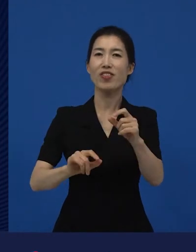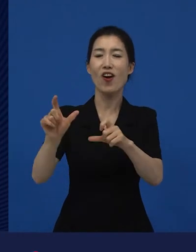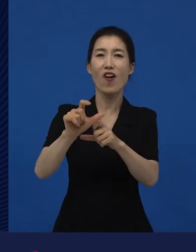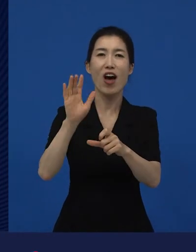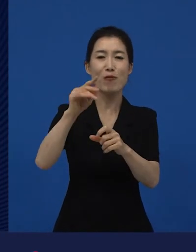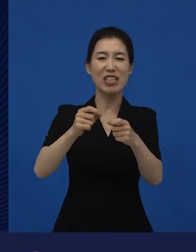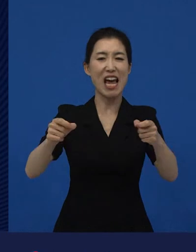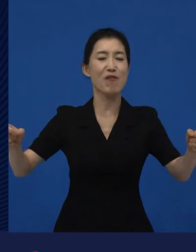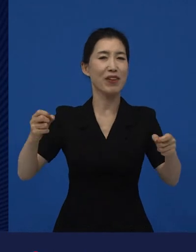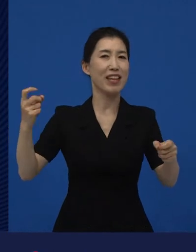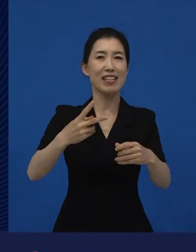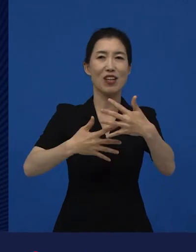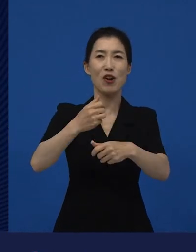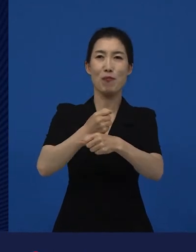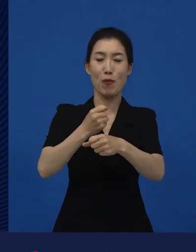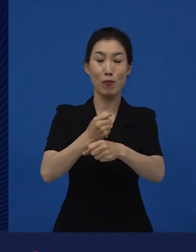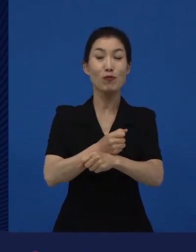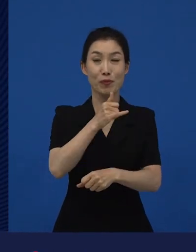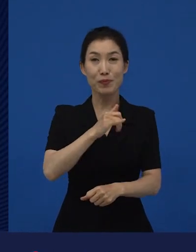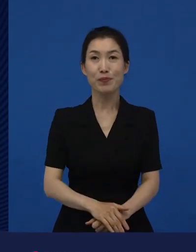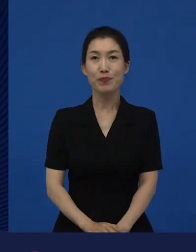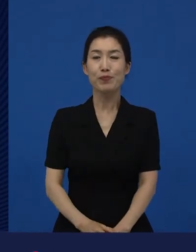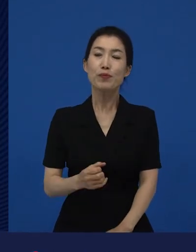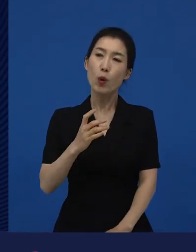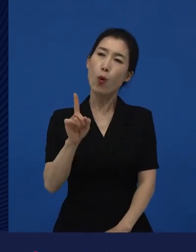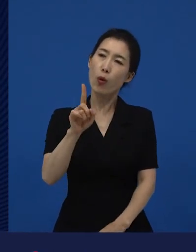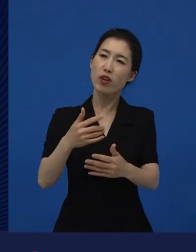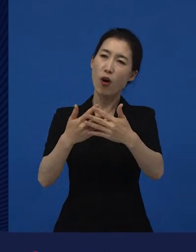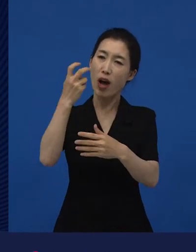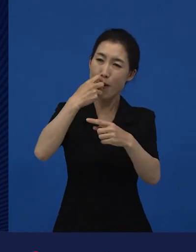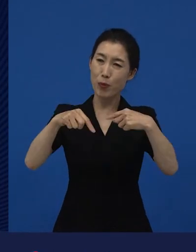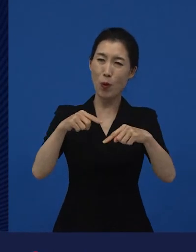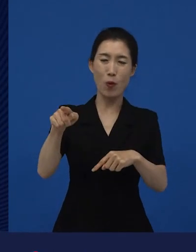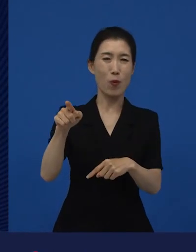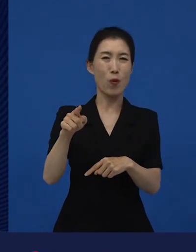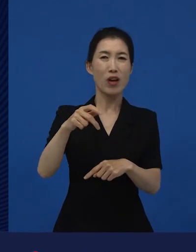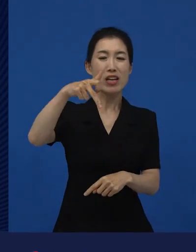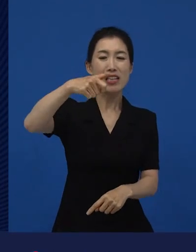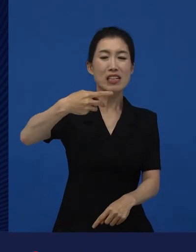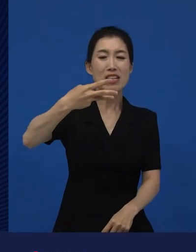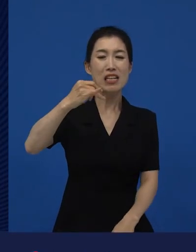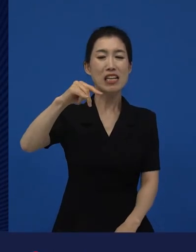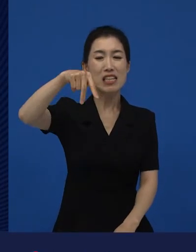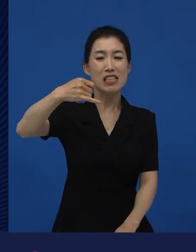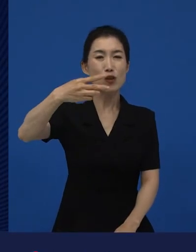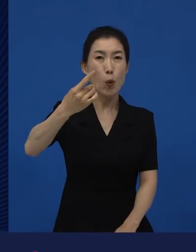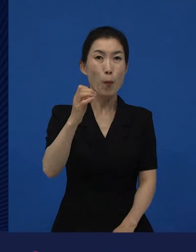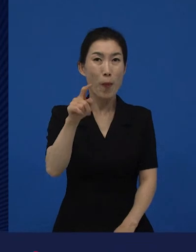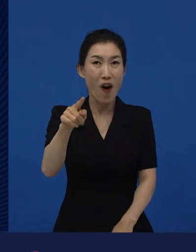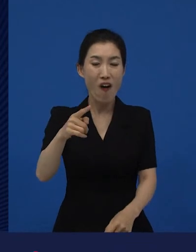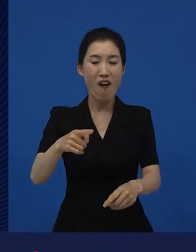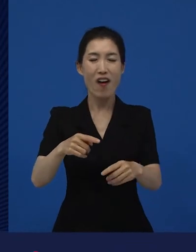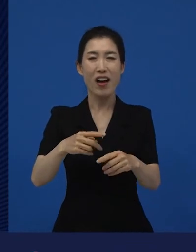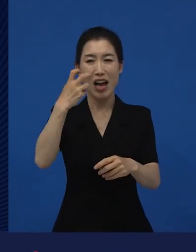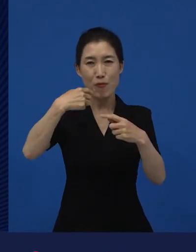우리가 저 감독은 정말 이제 블록버스터를 만든 상업영화 감독이지라고 말하는 크리스토퍼 놀란같은 감독도